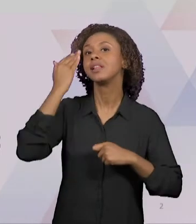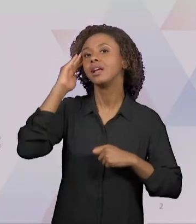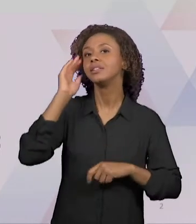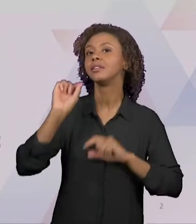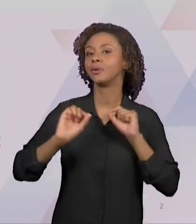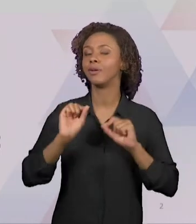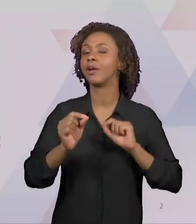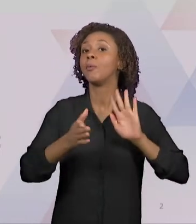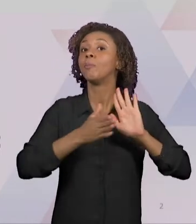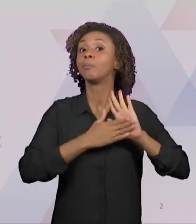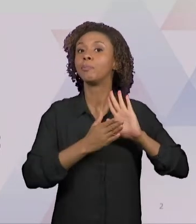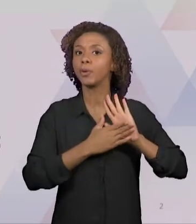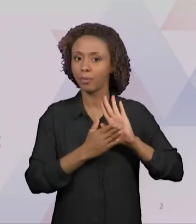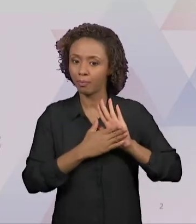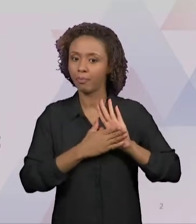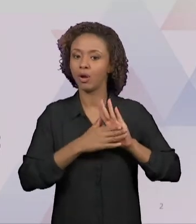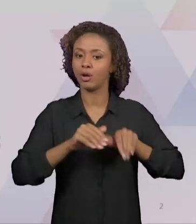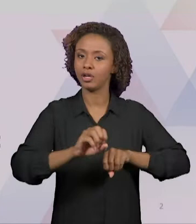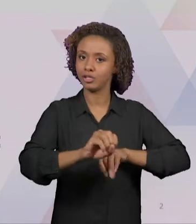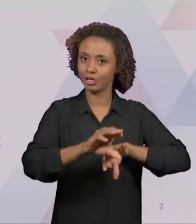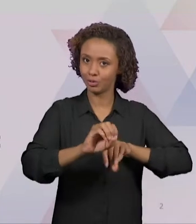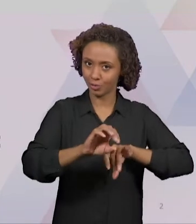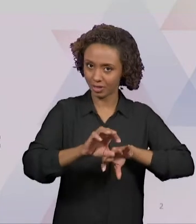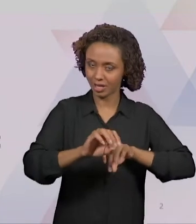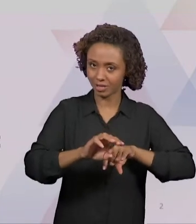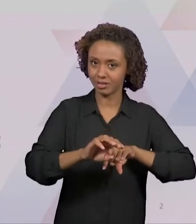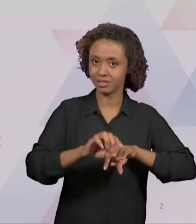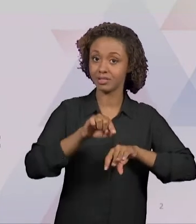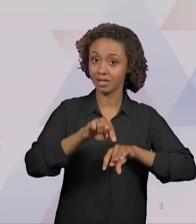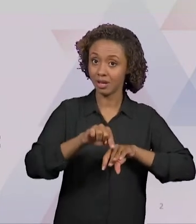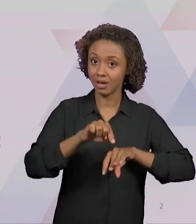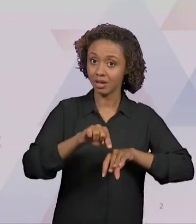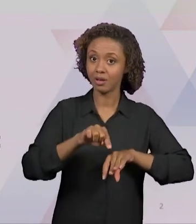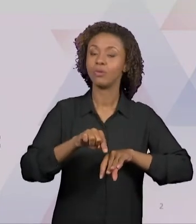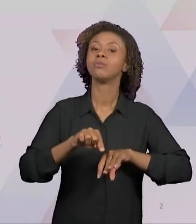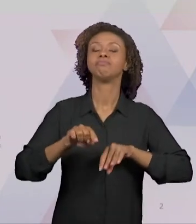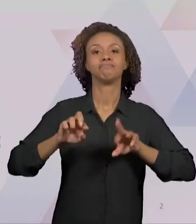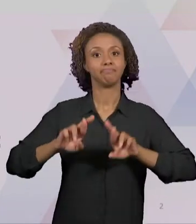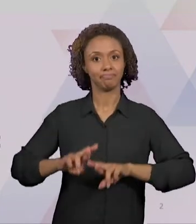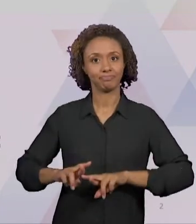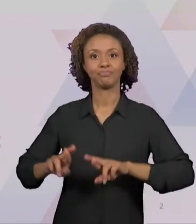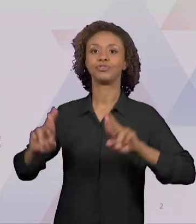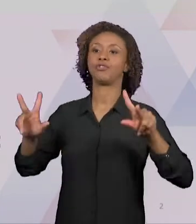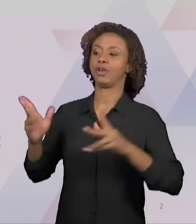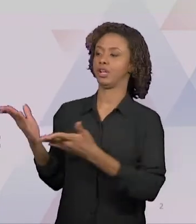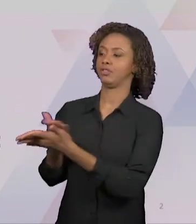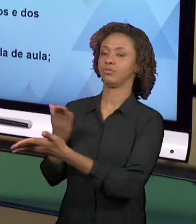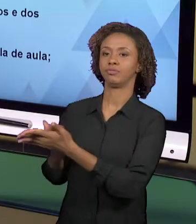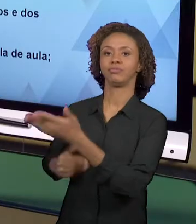DIFERENTES DAQUELAS PAUTADAS EXCLUSIVAMENTE DOS MATERIAIS DIDÁTICOS, COMO, POR EXEMPLO, NOS